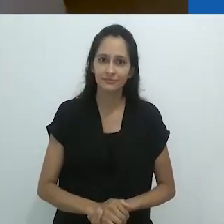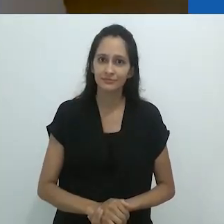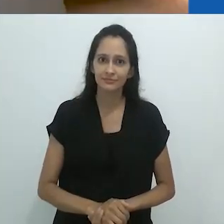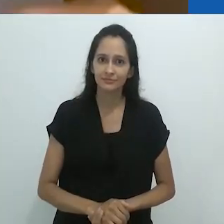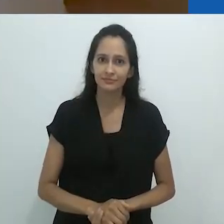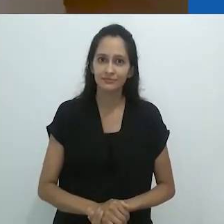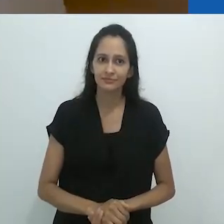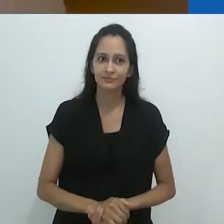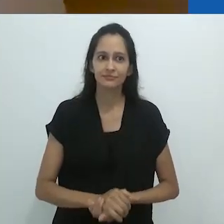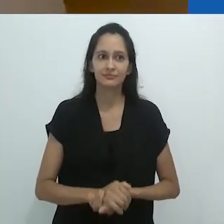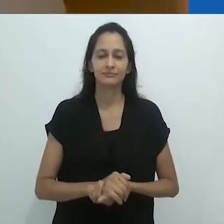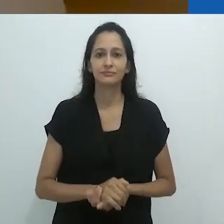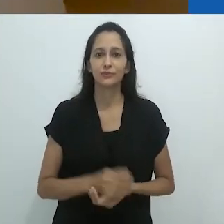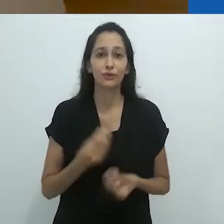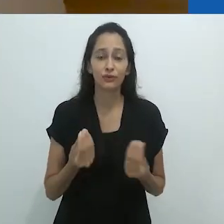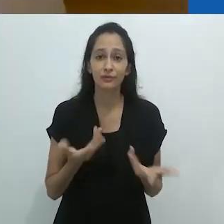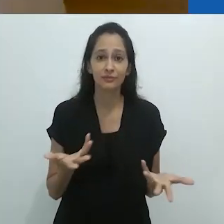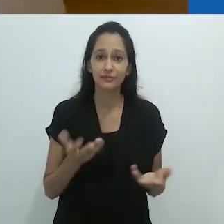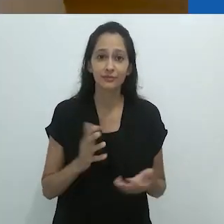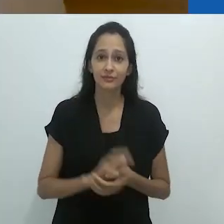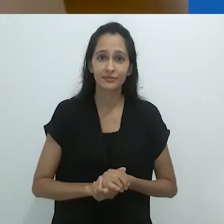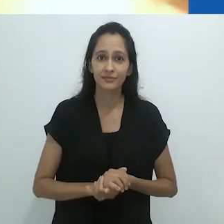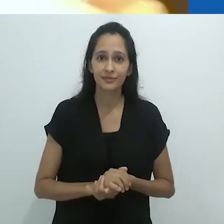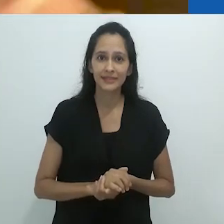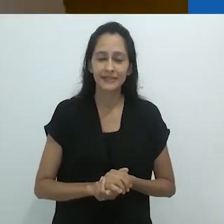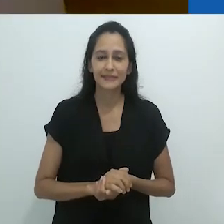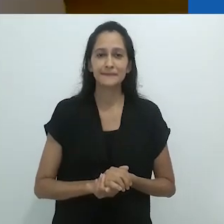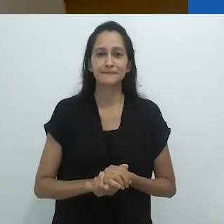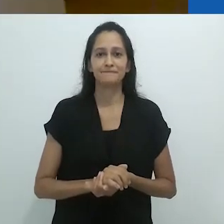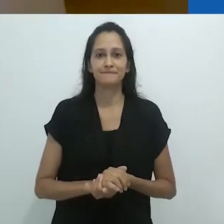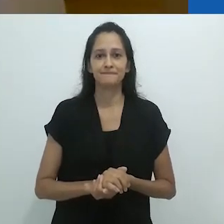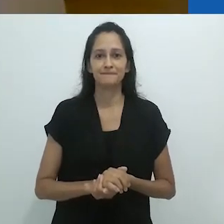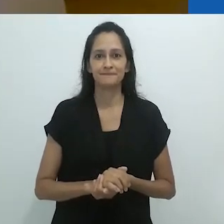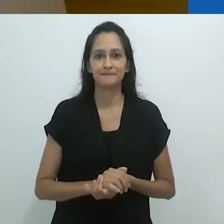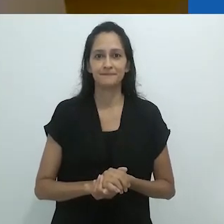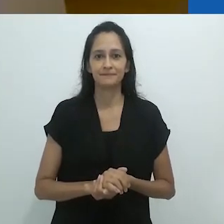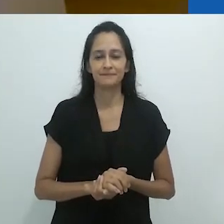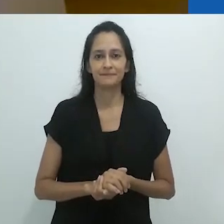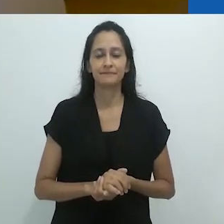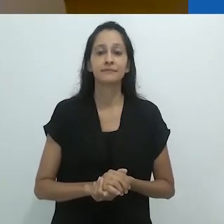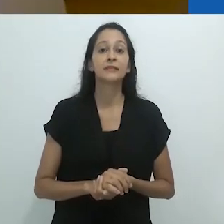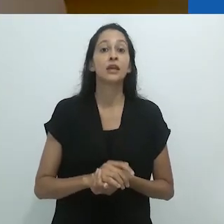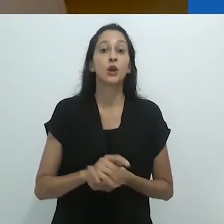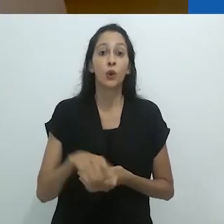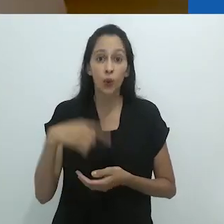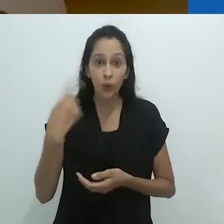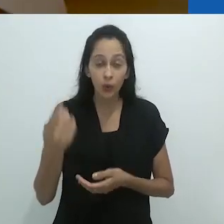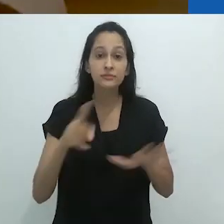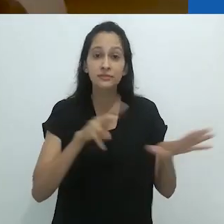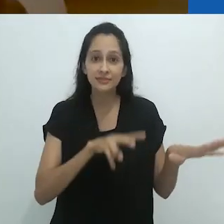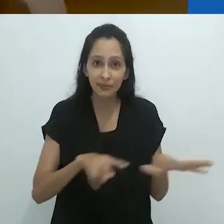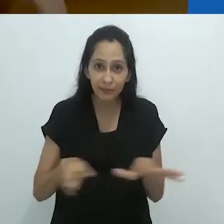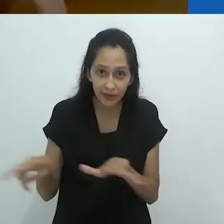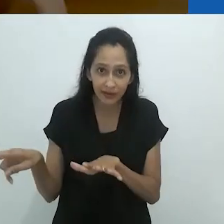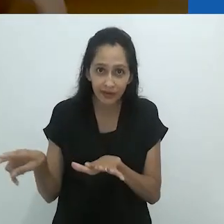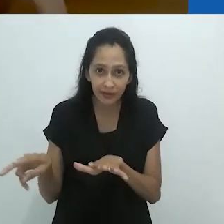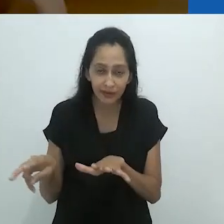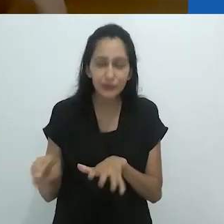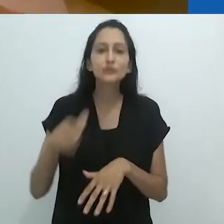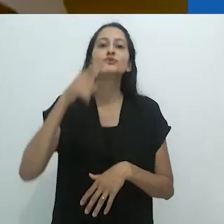Incrível! Na próxima semana, outro desenho